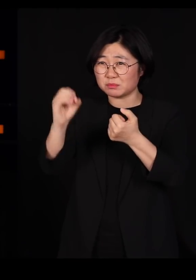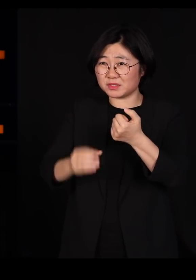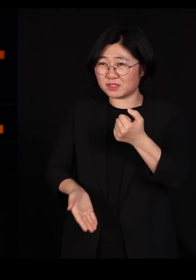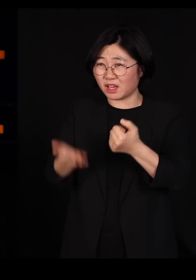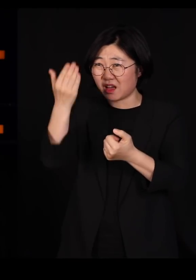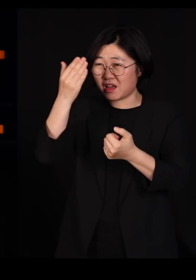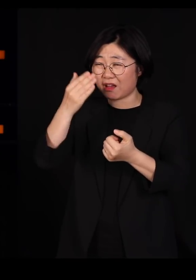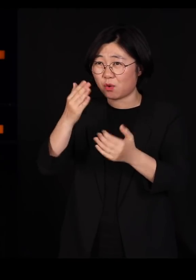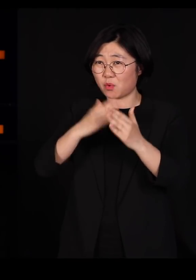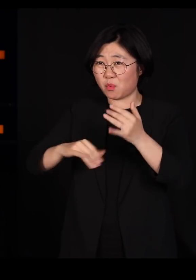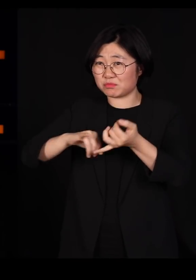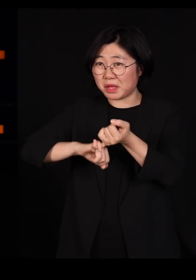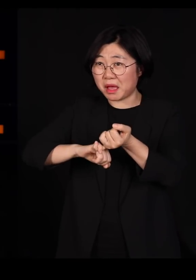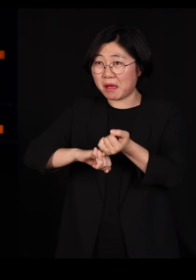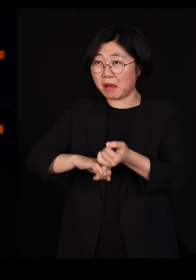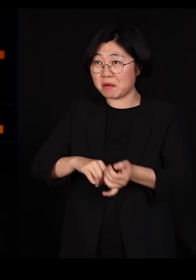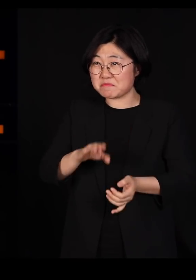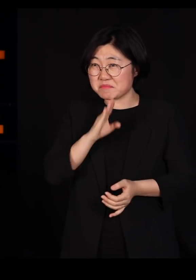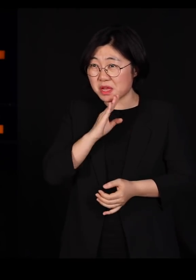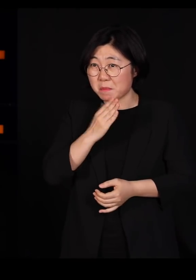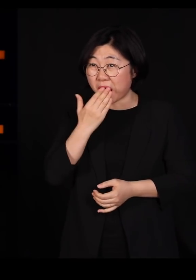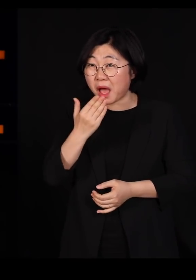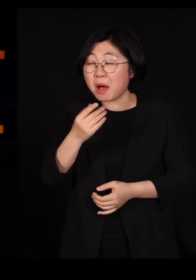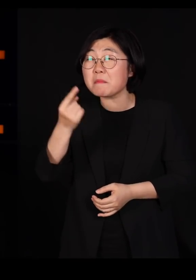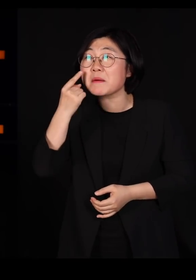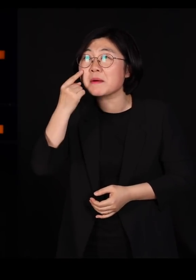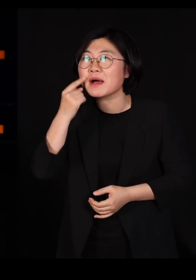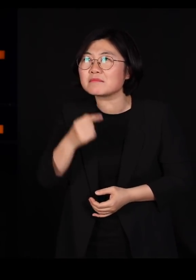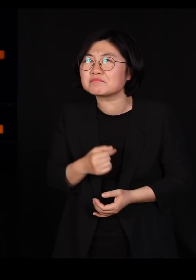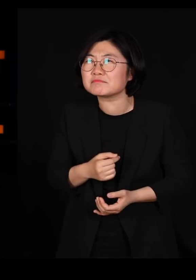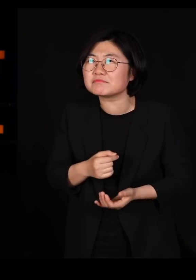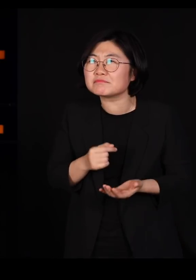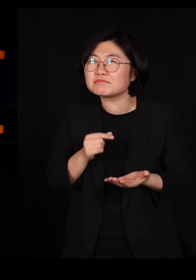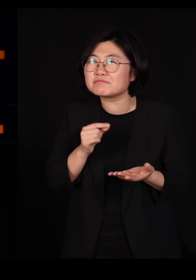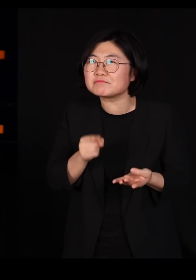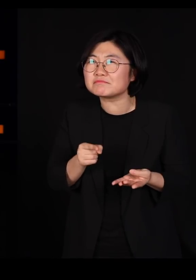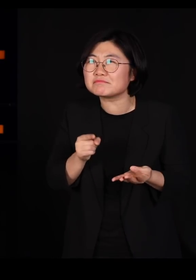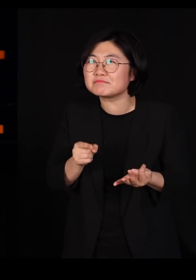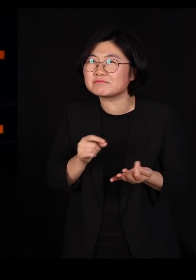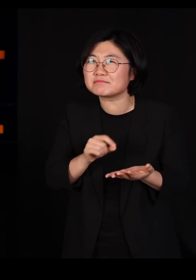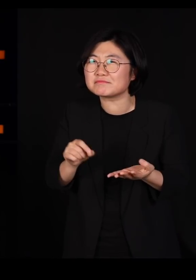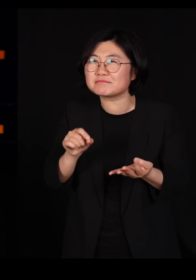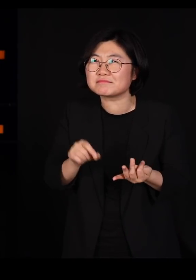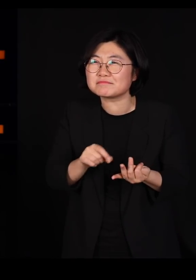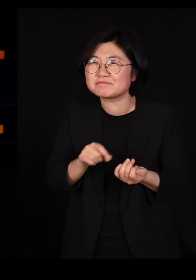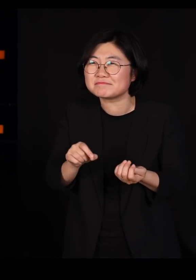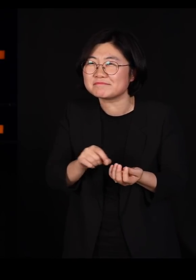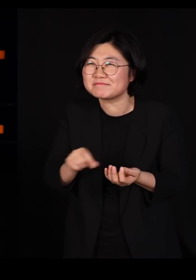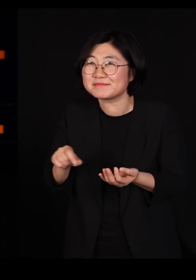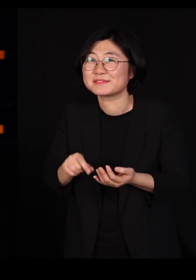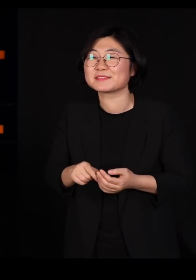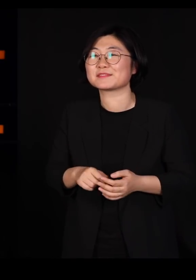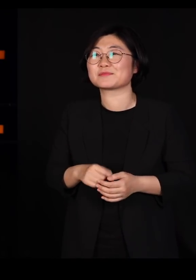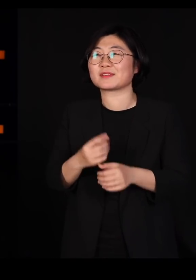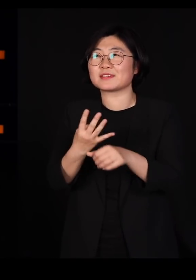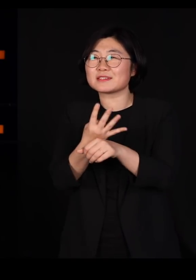그래서 너 진짜 그러나 보자 그래서 제가 '바를 정'자 쓰면서 계속 4-5시간을 봤는데